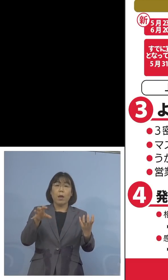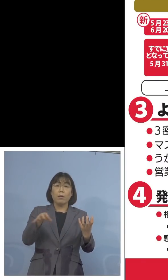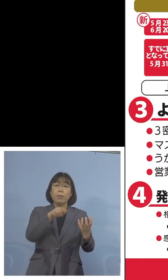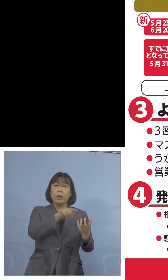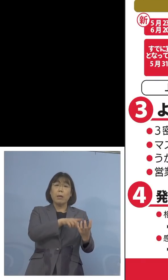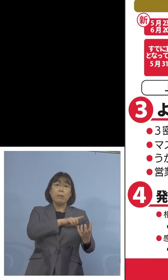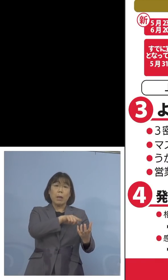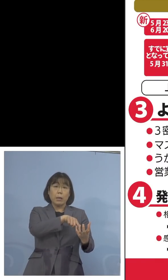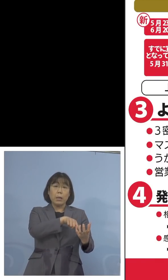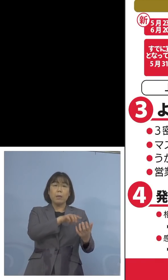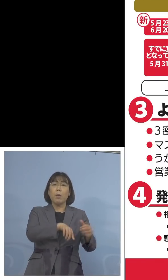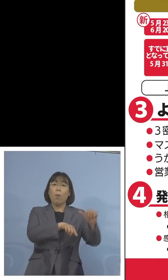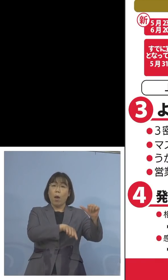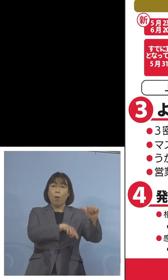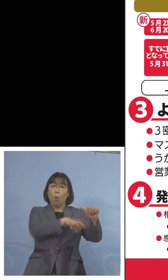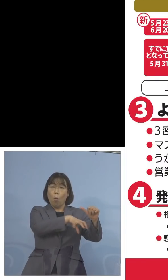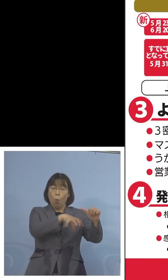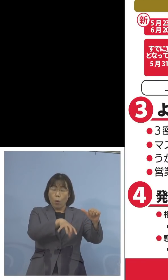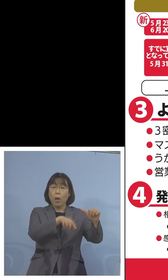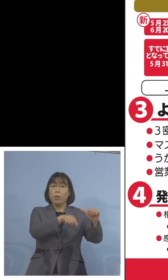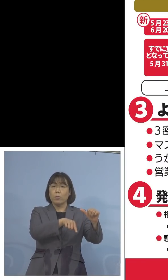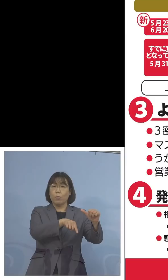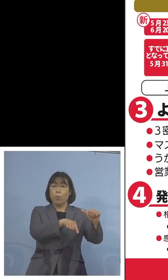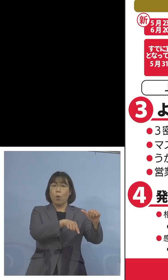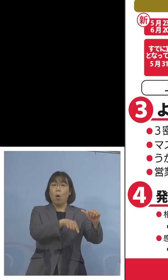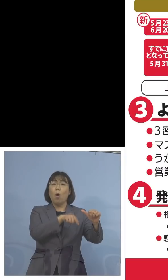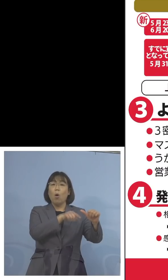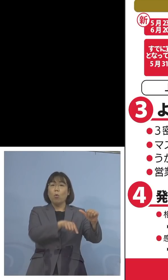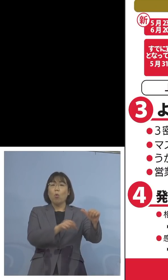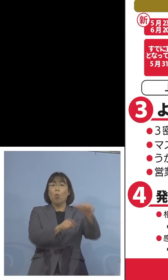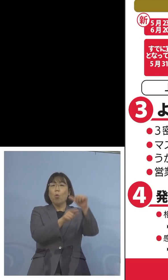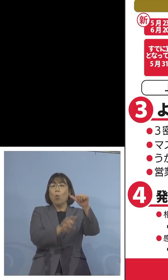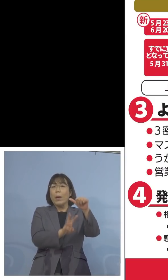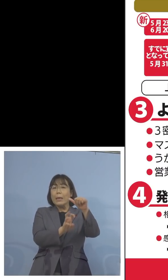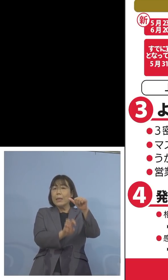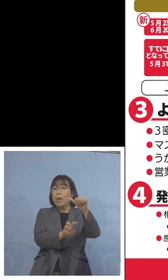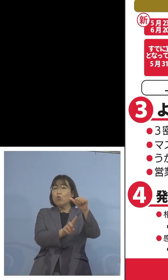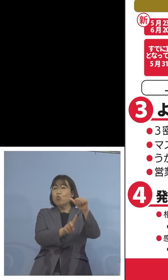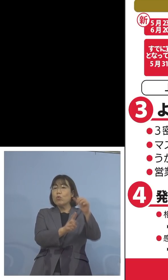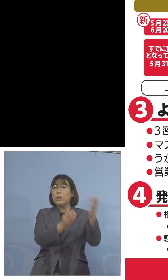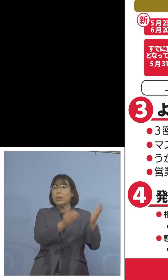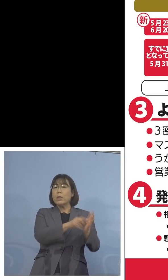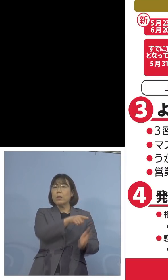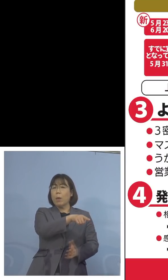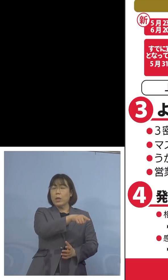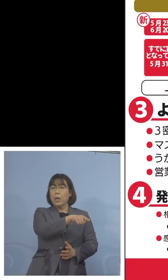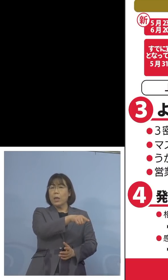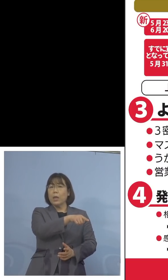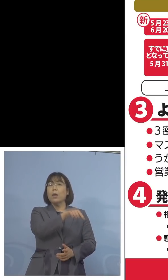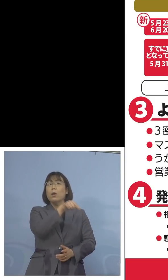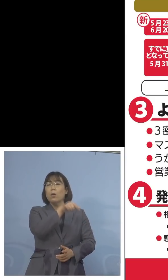5つとなっているこの5県、ここも 5月31日、ここについても埼玉県などでは